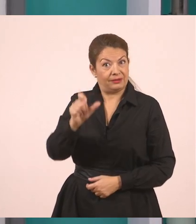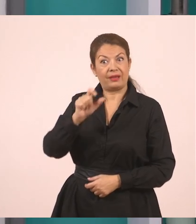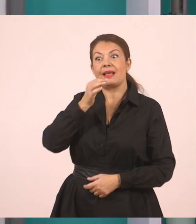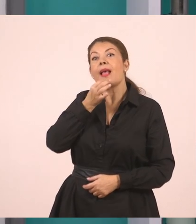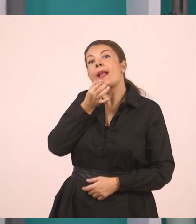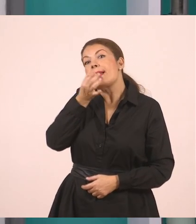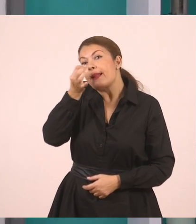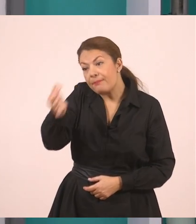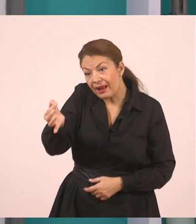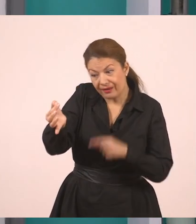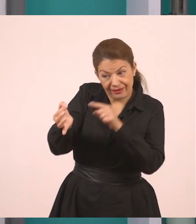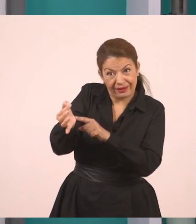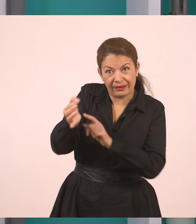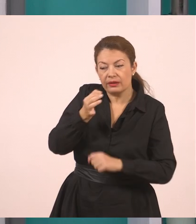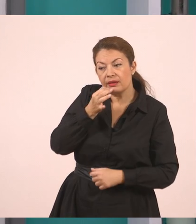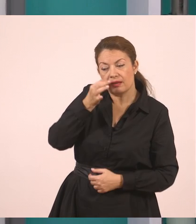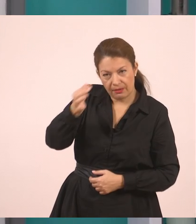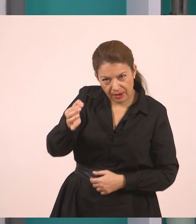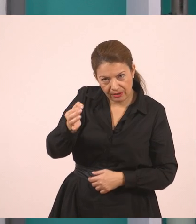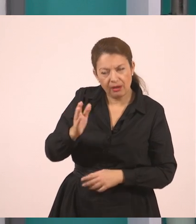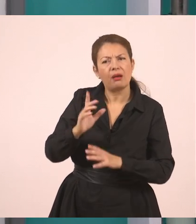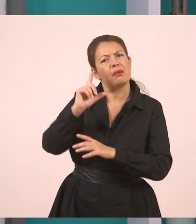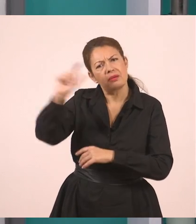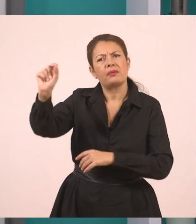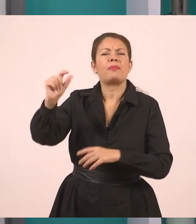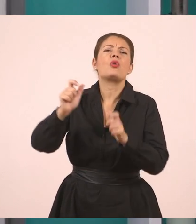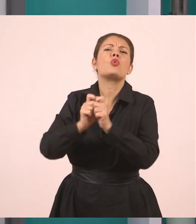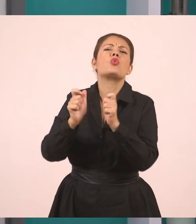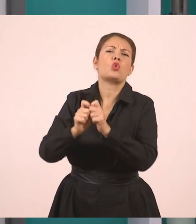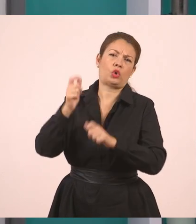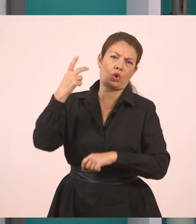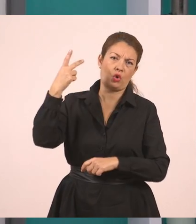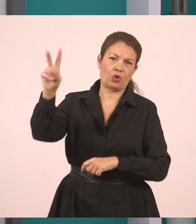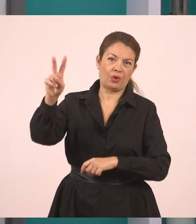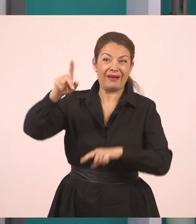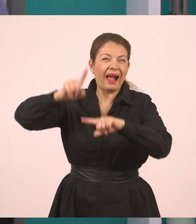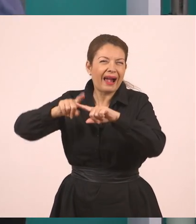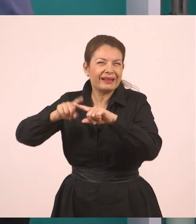Πως θα πάει στο χωριό του.